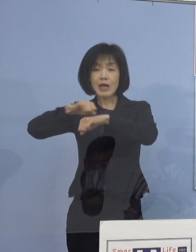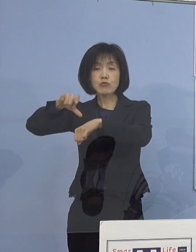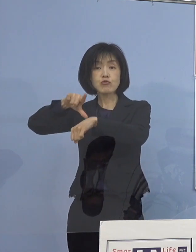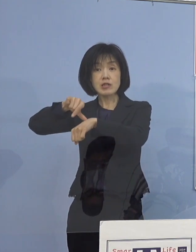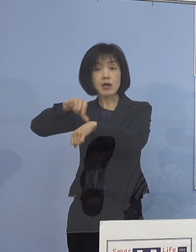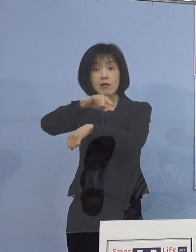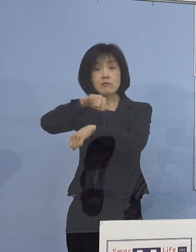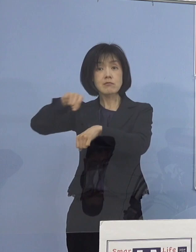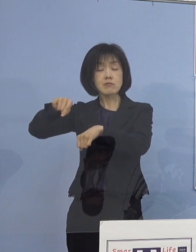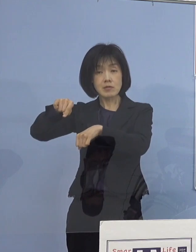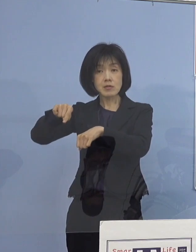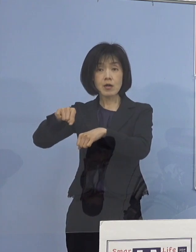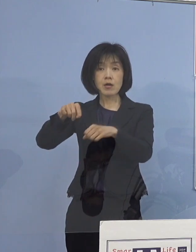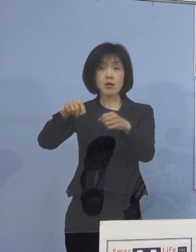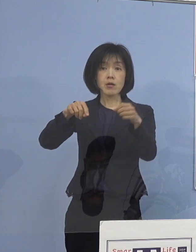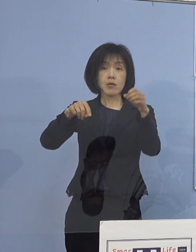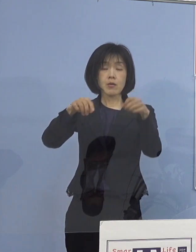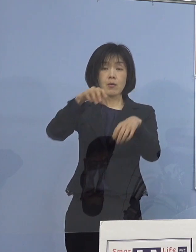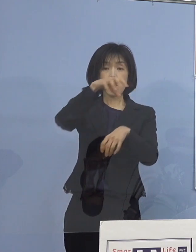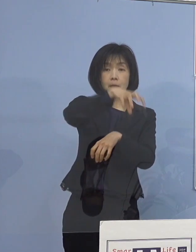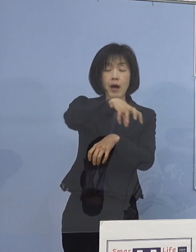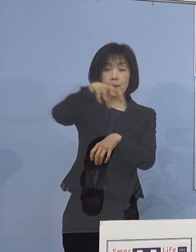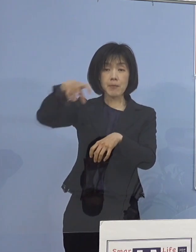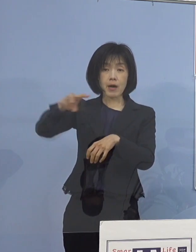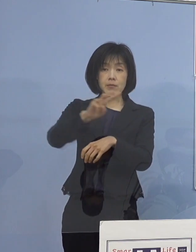いわゆる場面の切り替わりでの